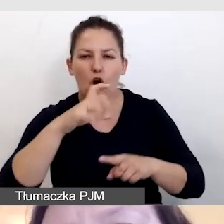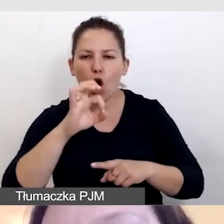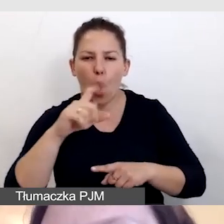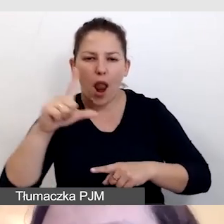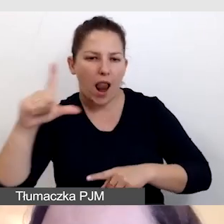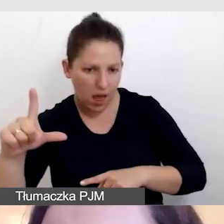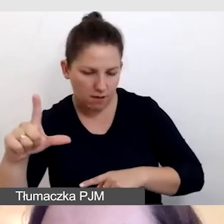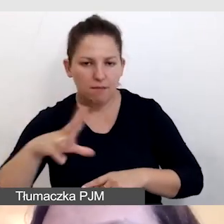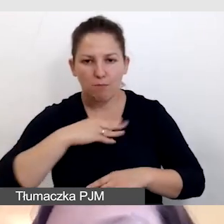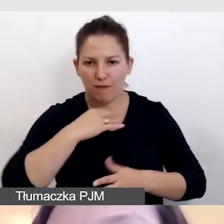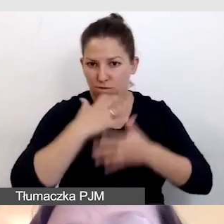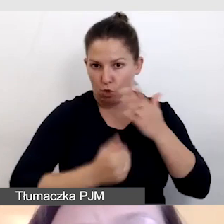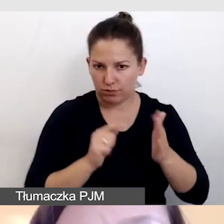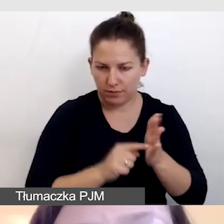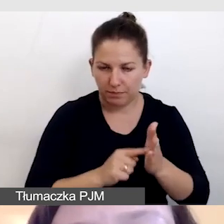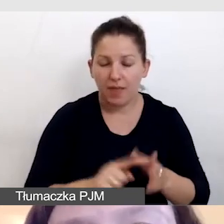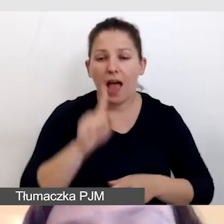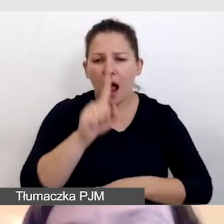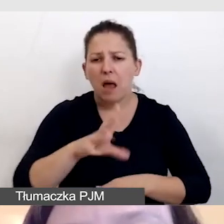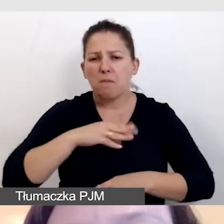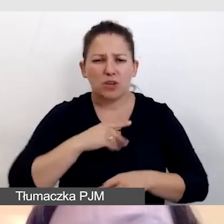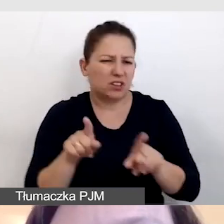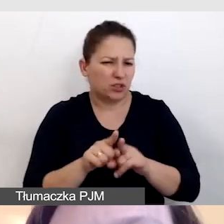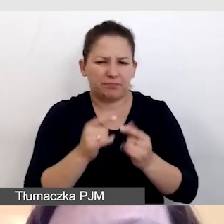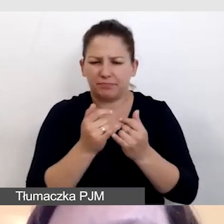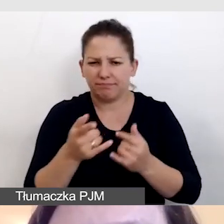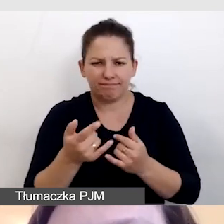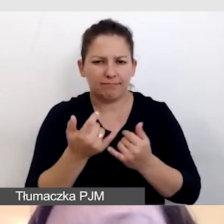Niemniej jednak możemy to zrobić również znacznie prościej,